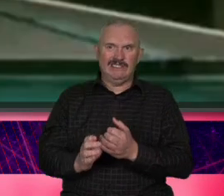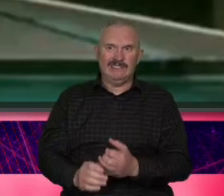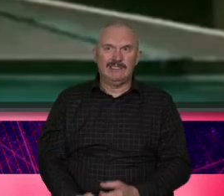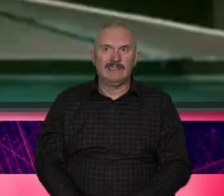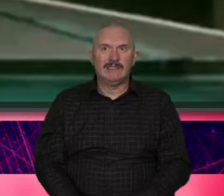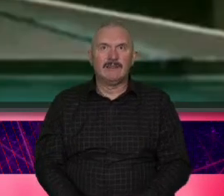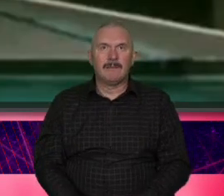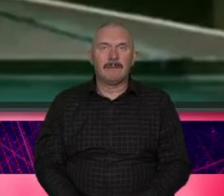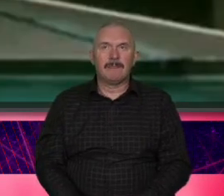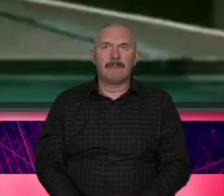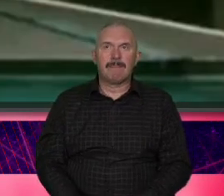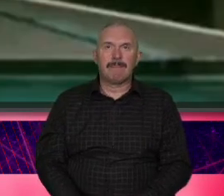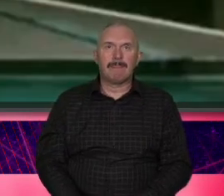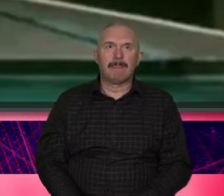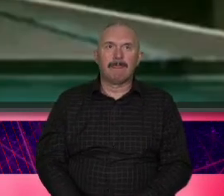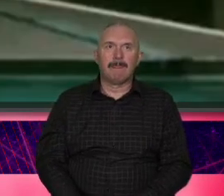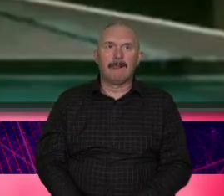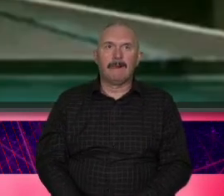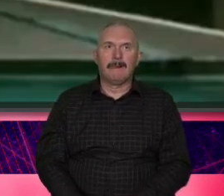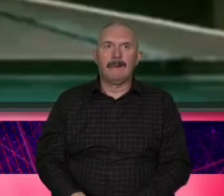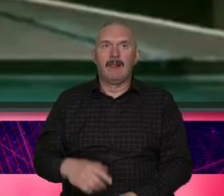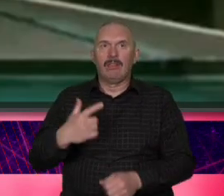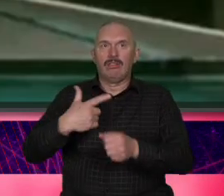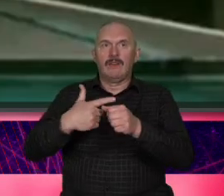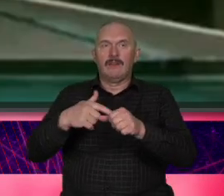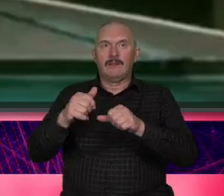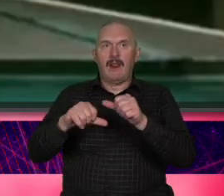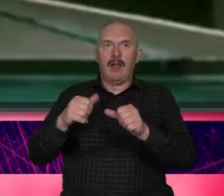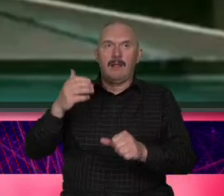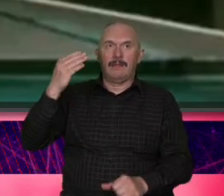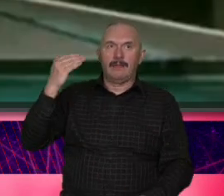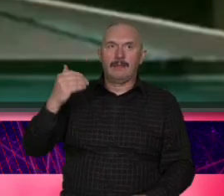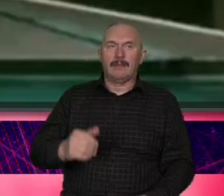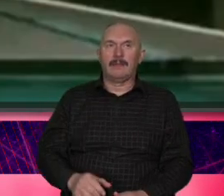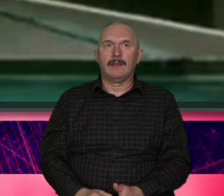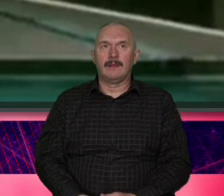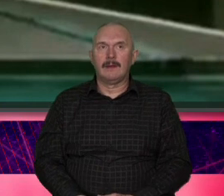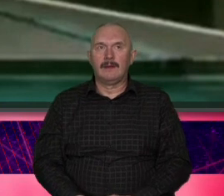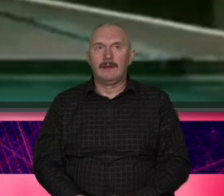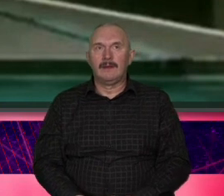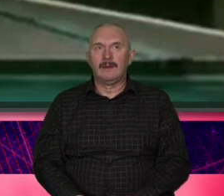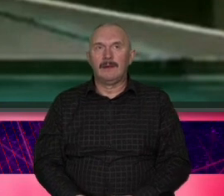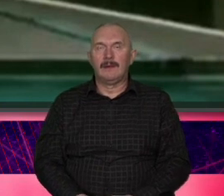klasyka 20 kilka lat temu Marek kotersk adaszyński obsadził właśnie w tej